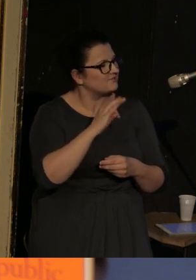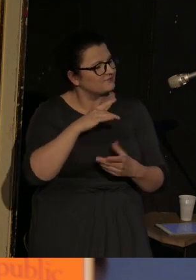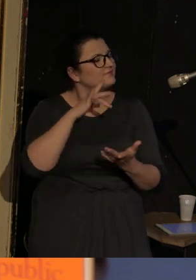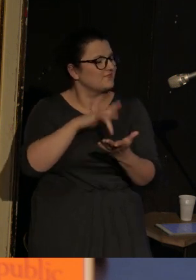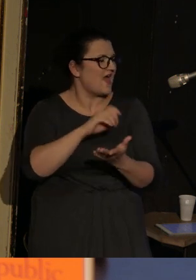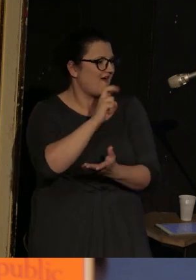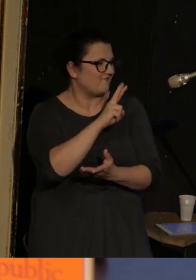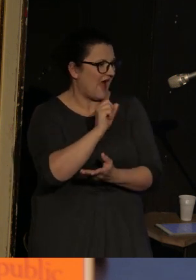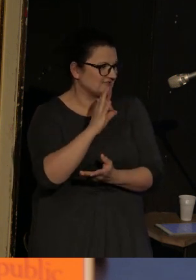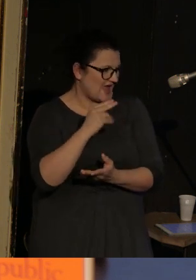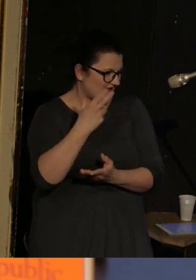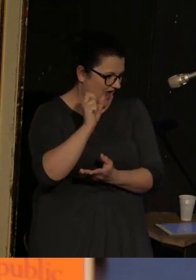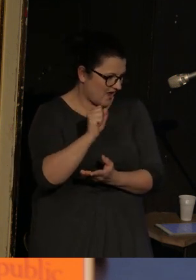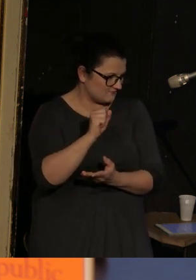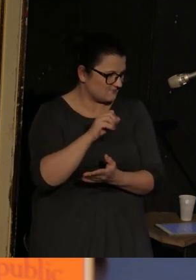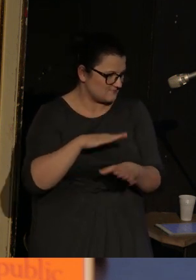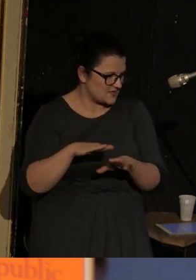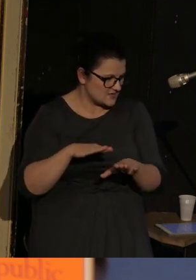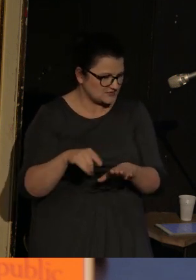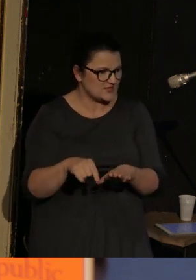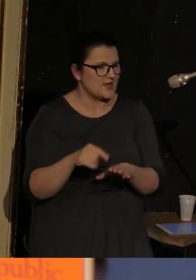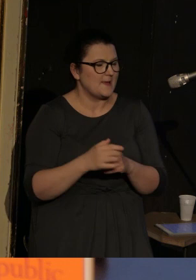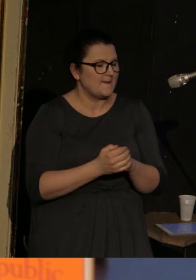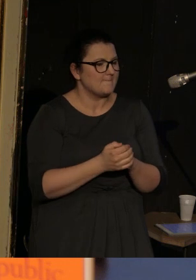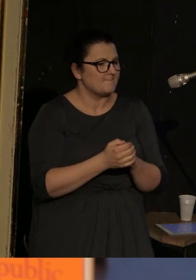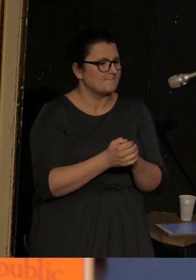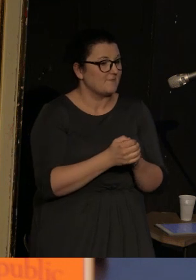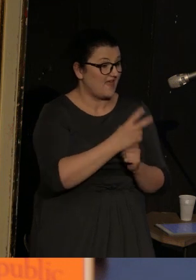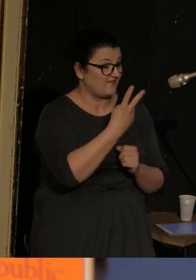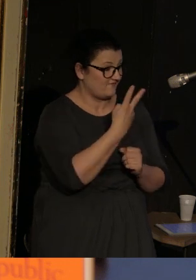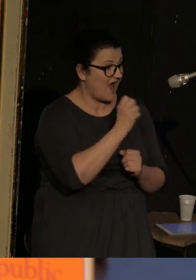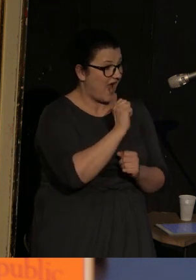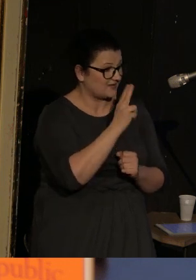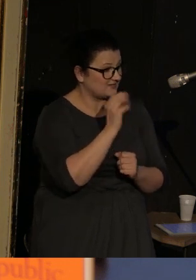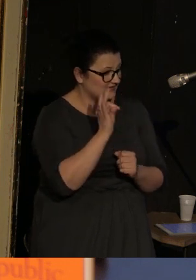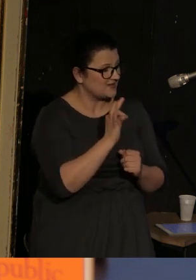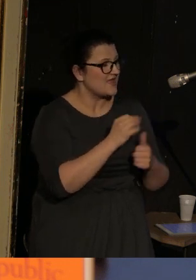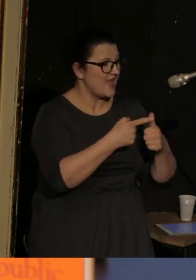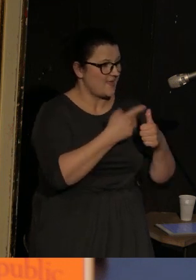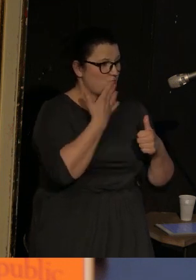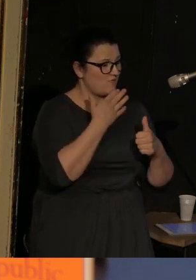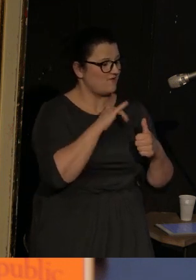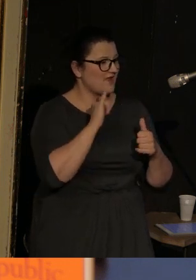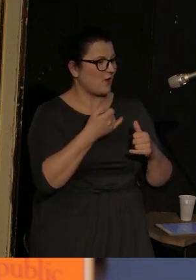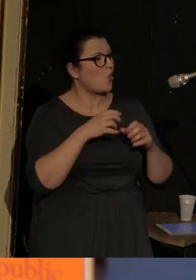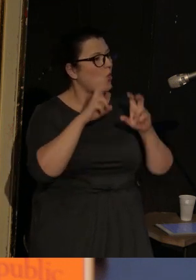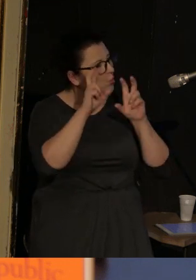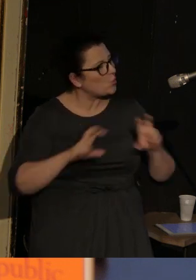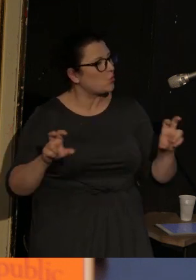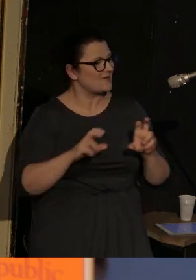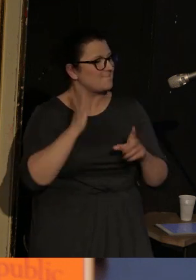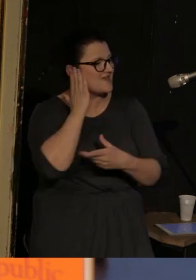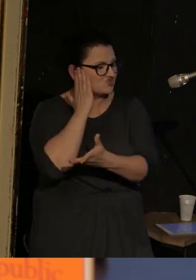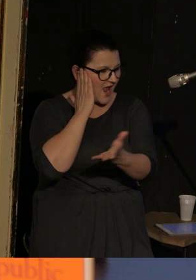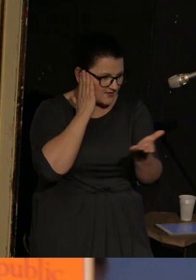Te 2 akty - jeden jest mówiony z pozycji chóru mieszkańców miasteczka Vasenki,